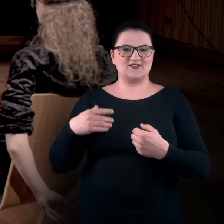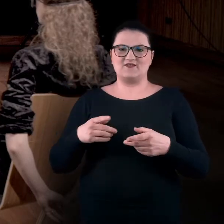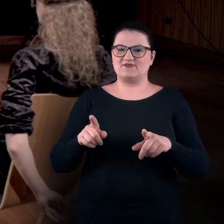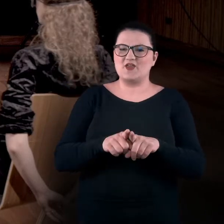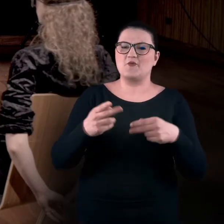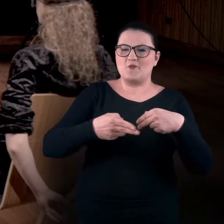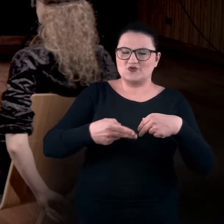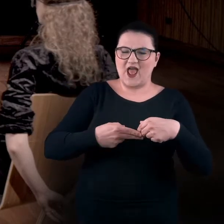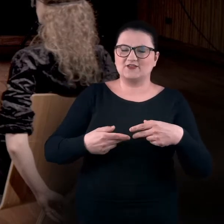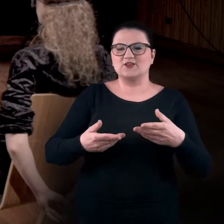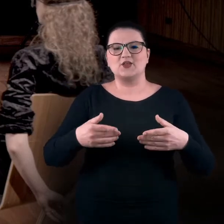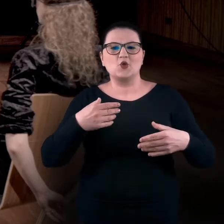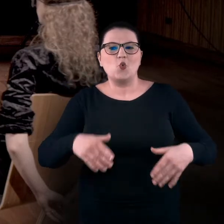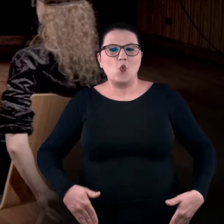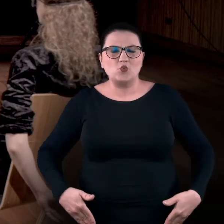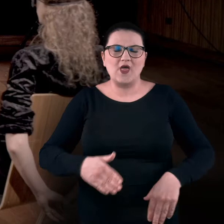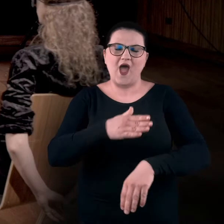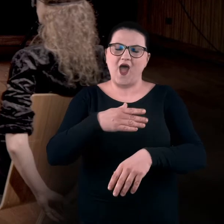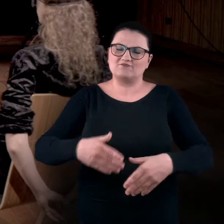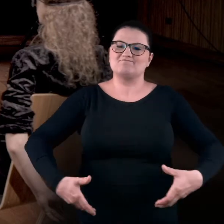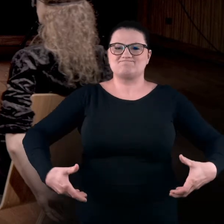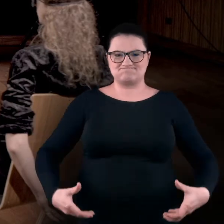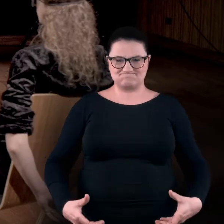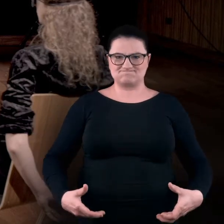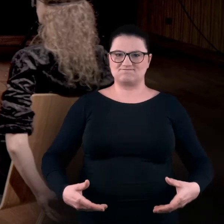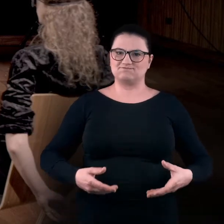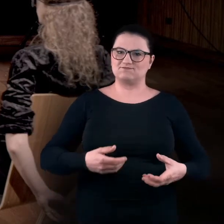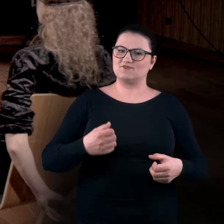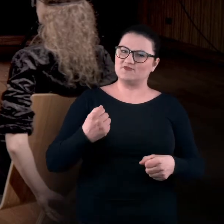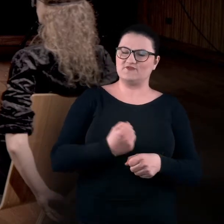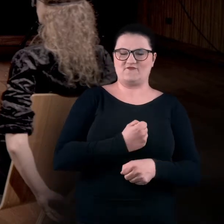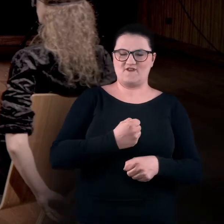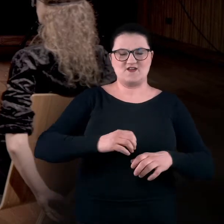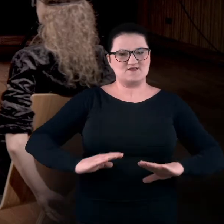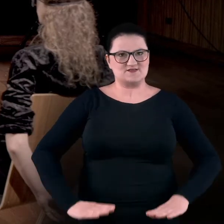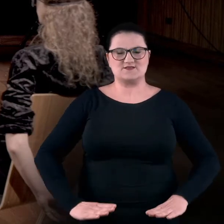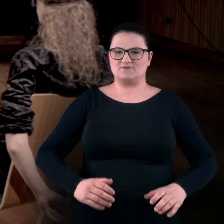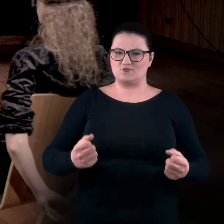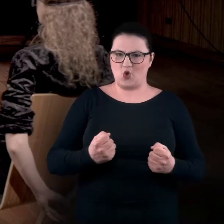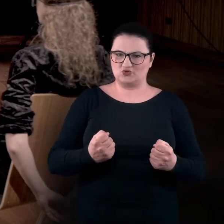Ich pośladki i uda też sztywno przywierają do tej części podpierającej dolną część ciała,